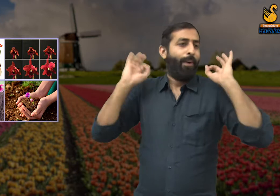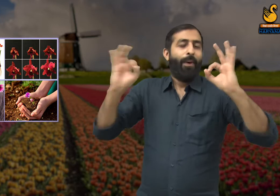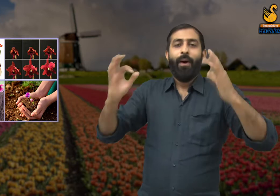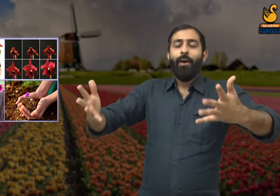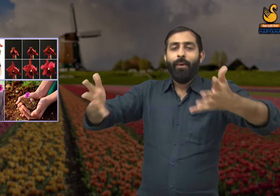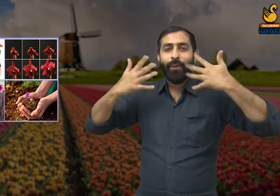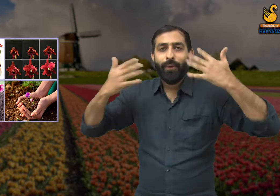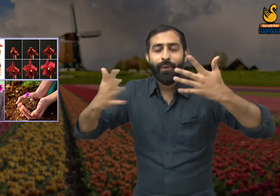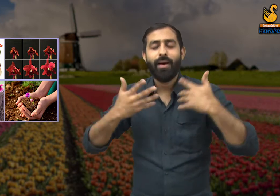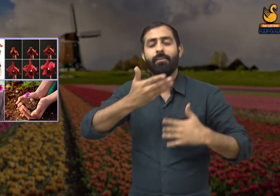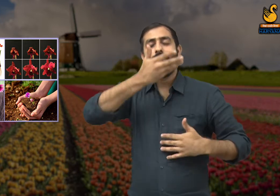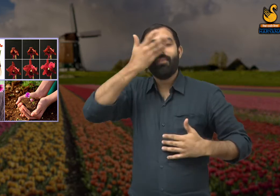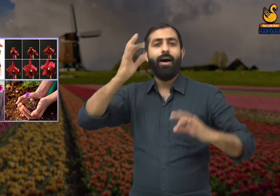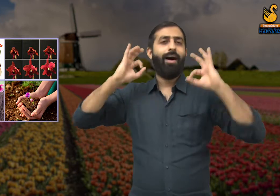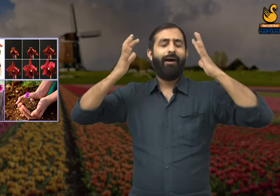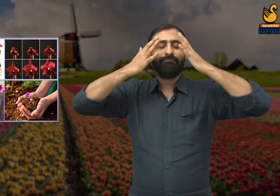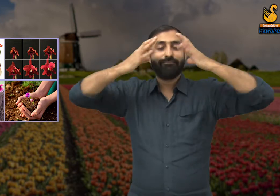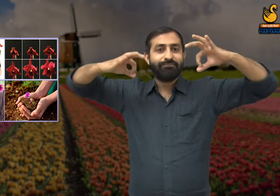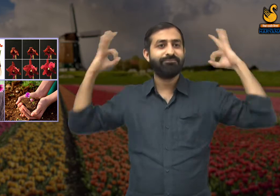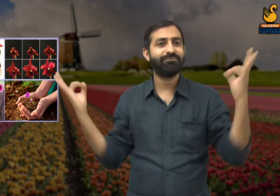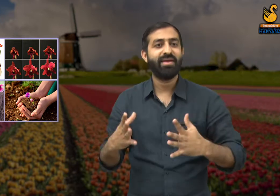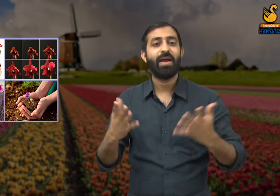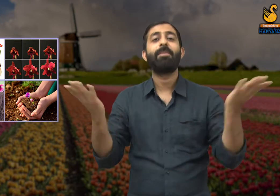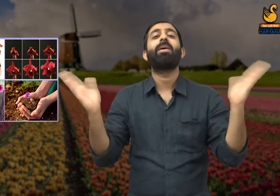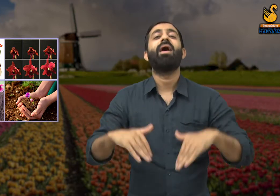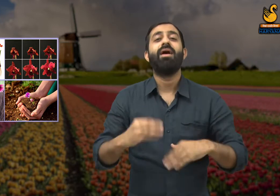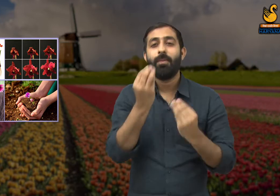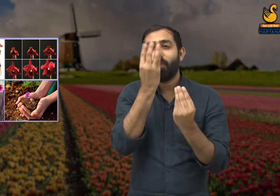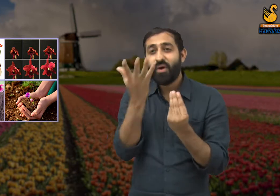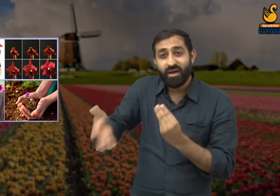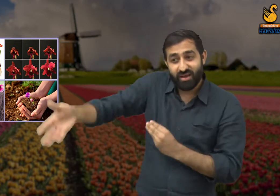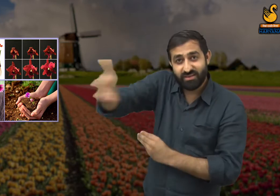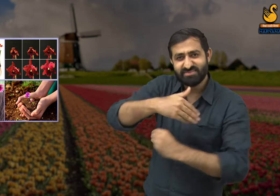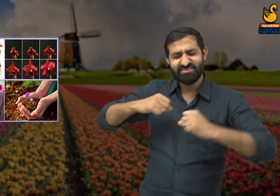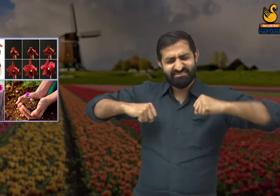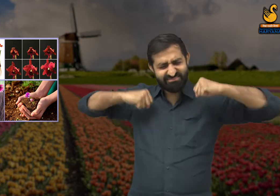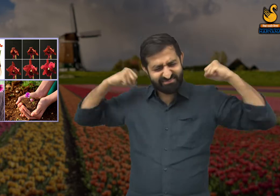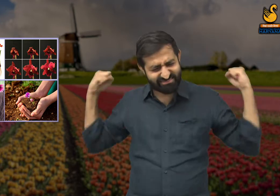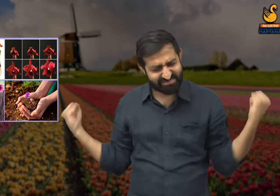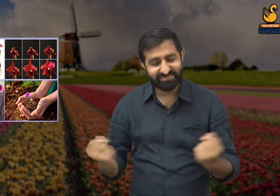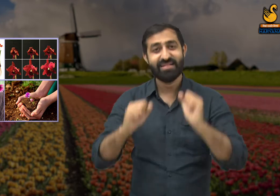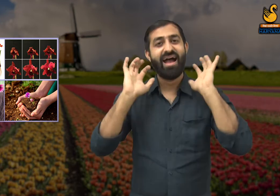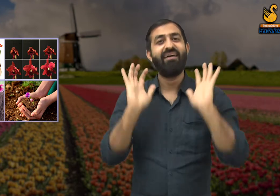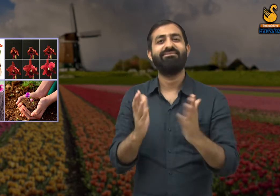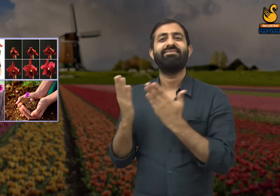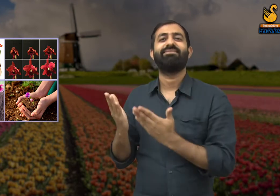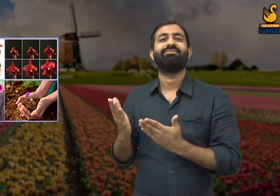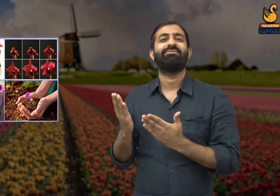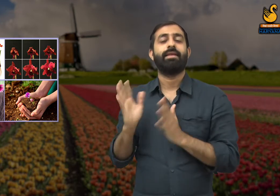हमारी सुगंध से उनको ताज़गी मिलती है इसीलिए वसंत ऋतु के सुंदरता को बढ़ाने में हमारा बहुत योगदान है.